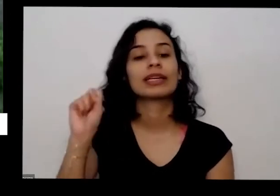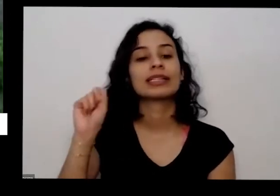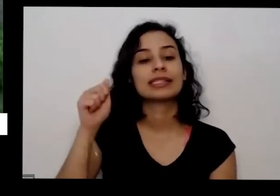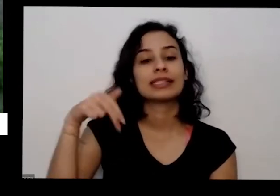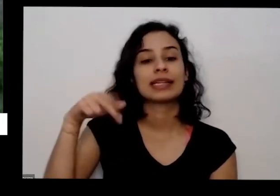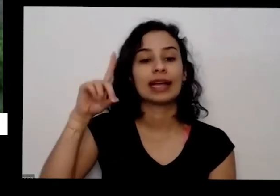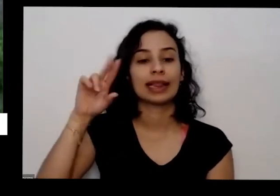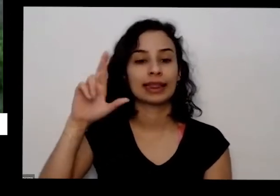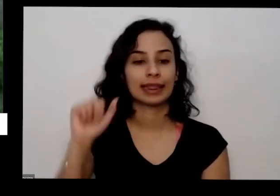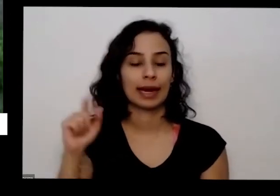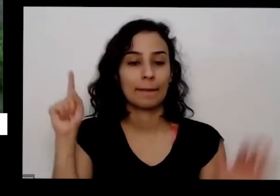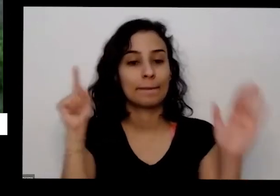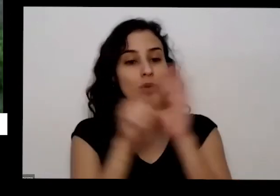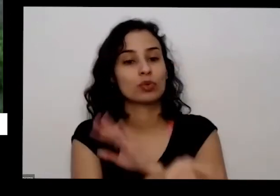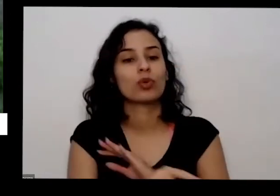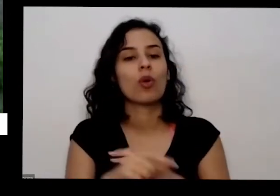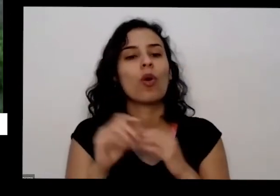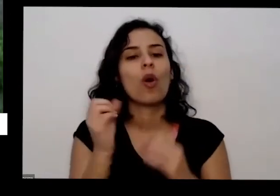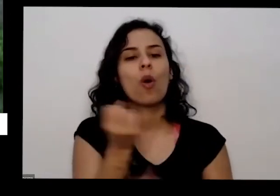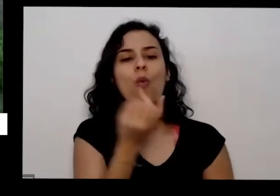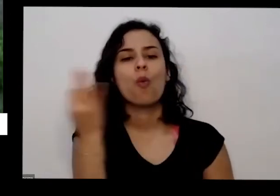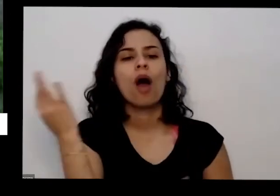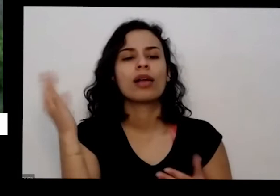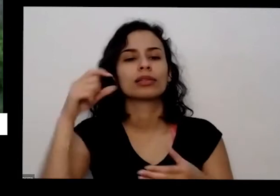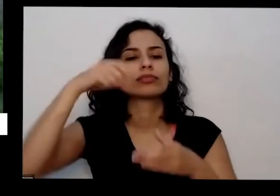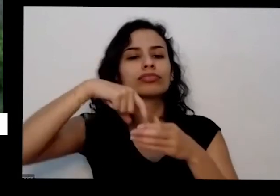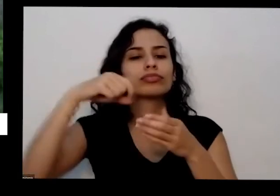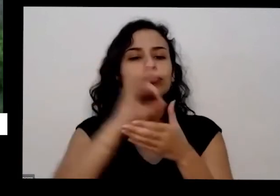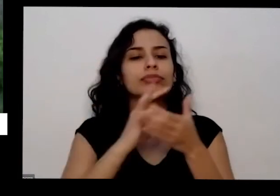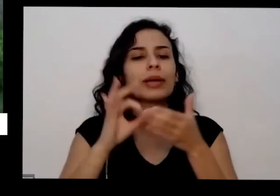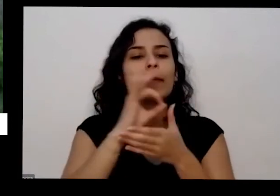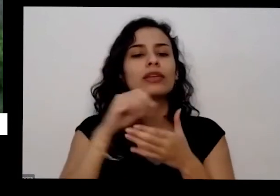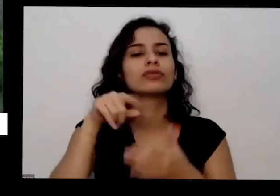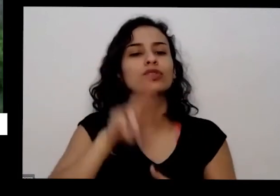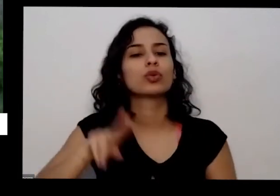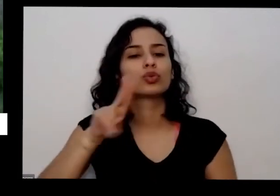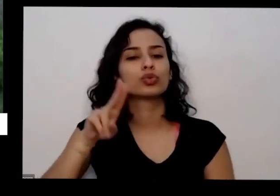ela pergunta quantas sementes foram usadas neste seu vaso de coentro lembrando também